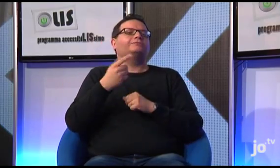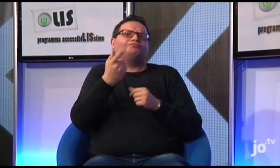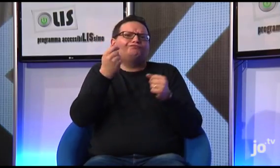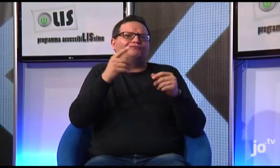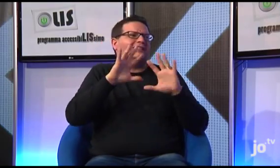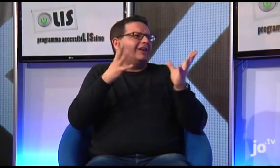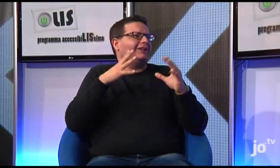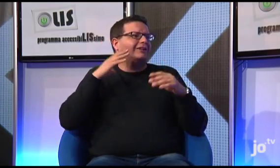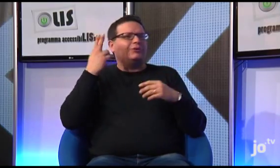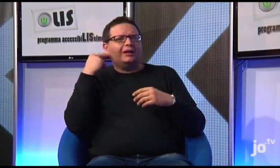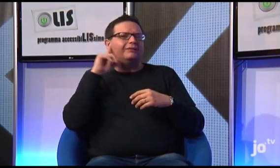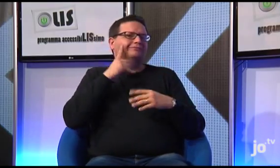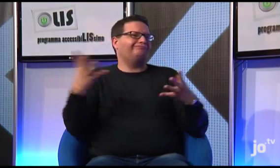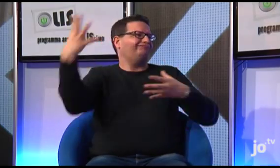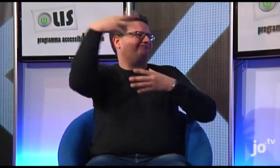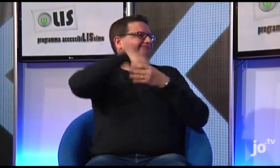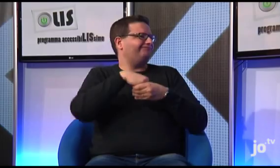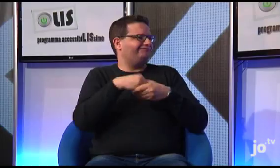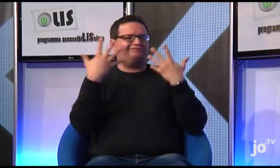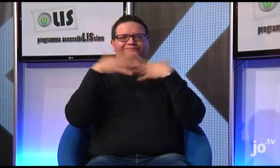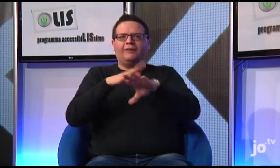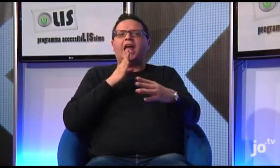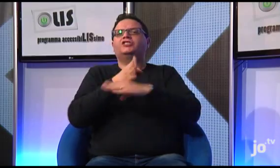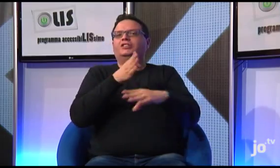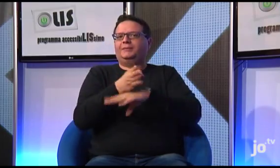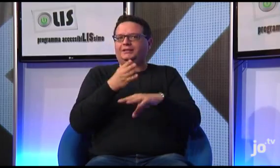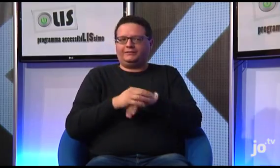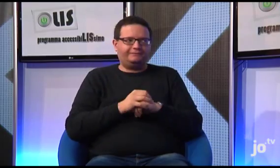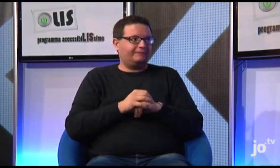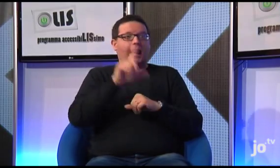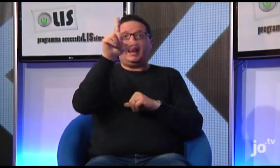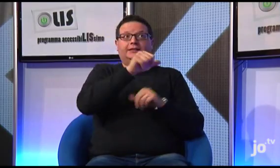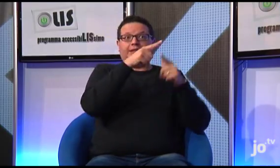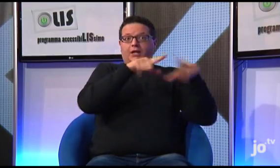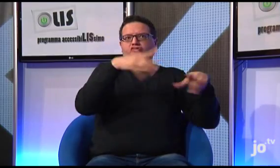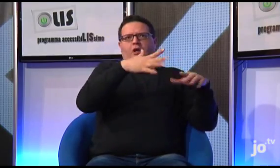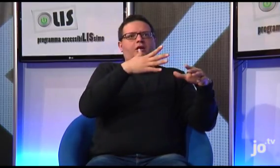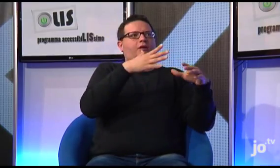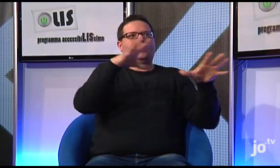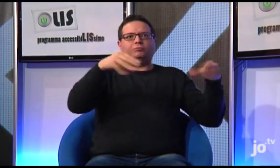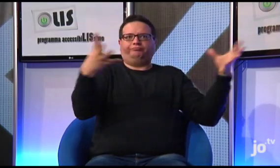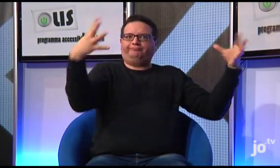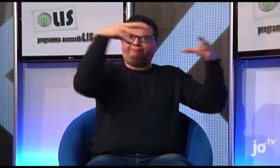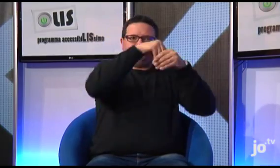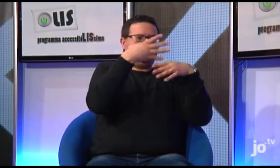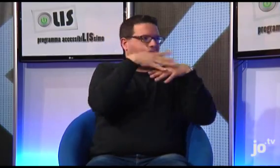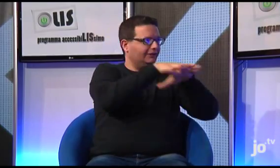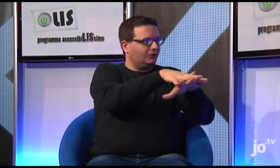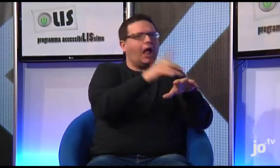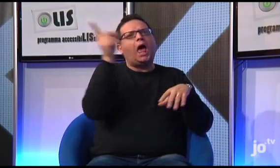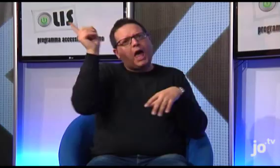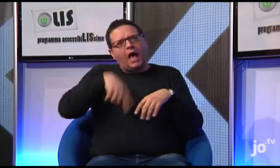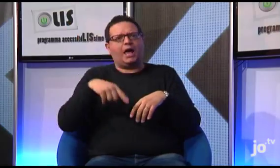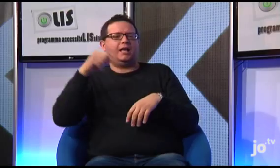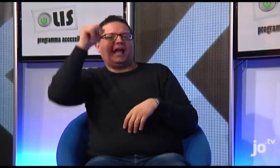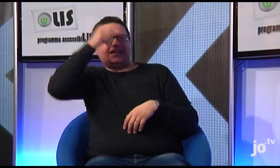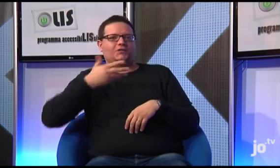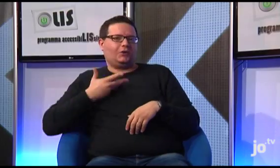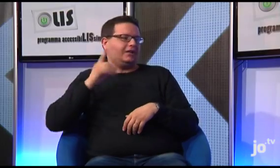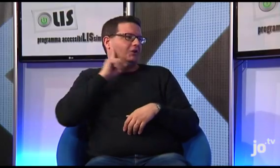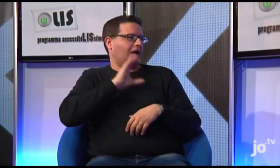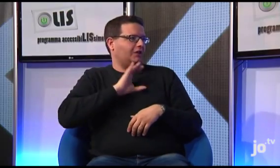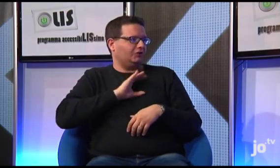Questo diventa strumento di integrazione tra sordi e udenti e di vera accessibilità anche in ambito religioso!